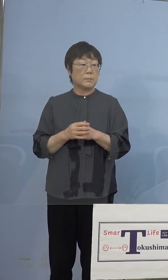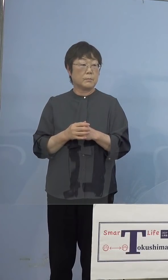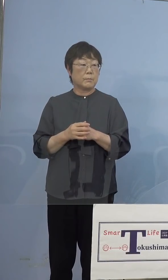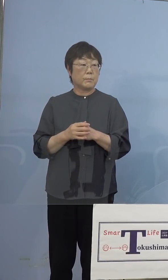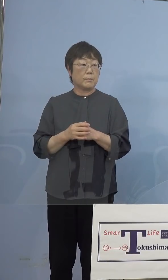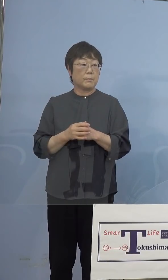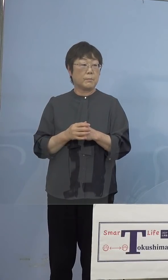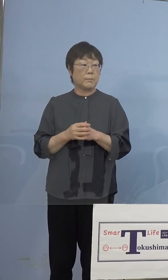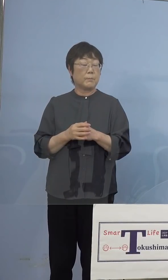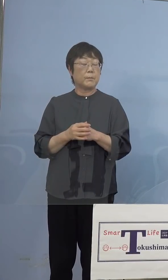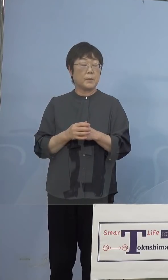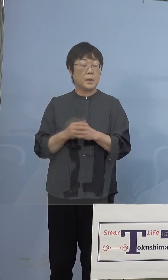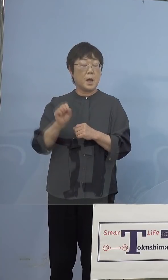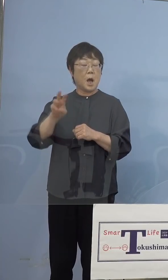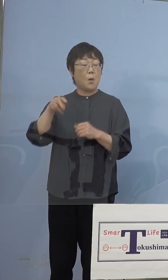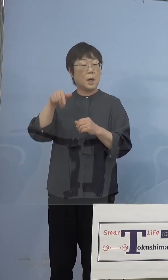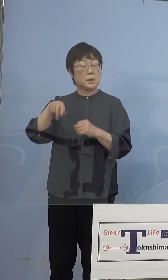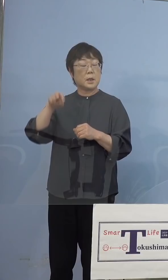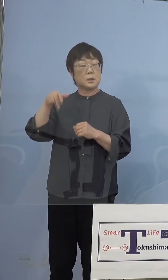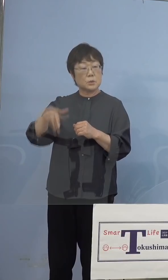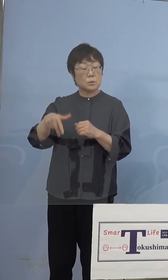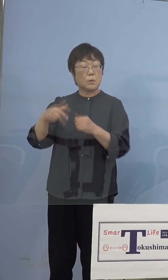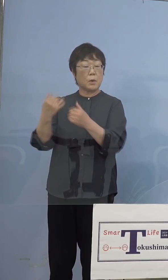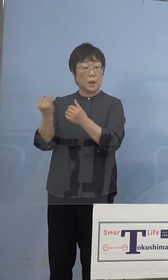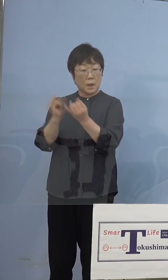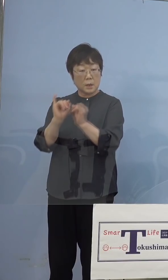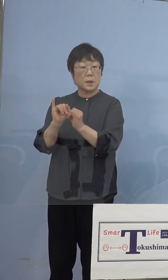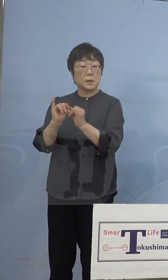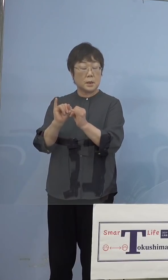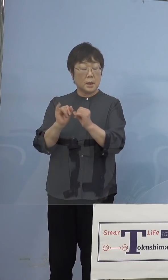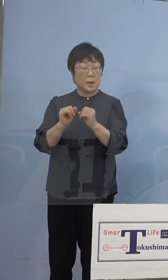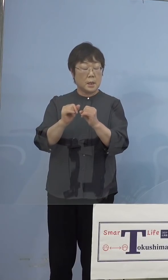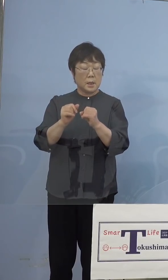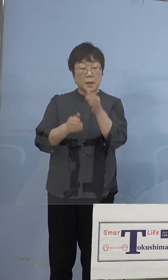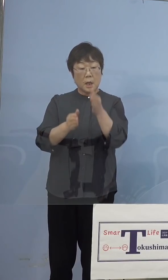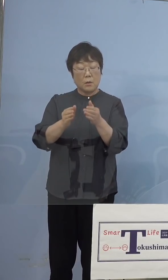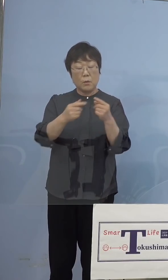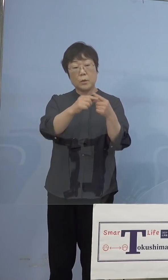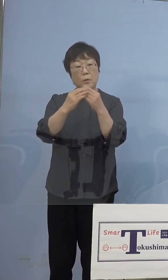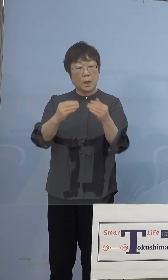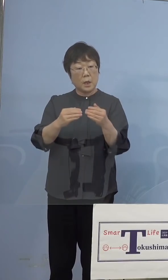AWAナースの皆さん方にご協力を 看護協会を通して、打ち手としては